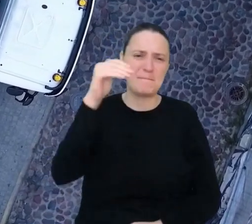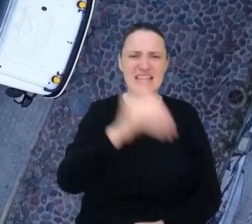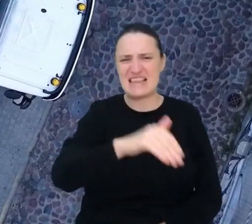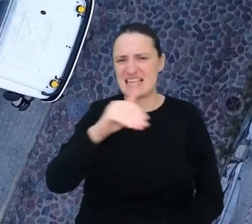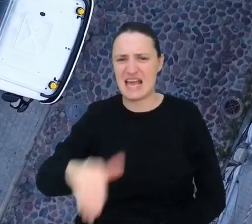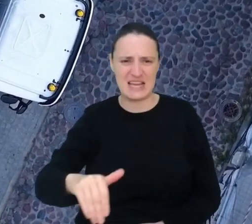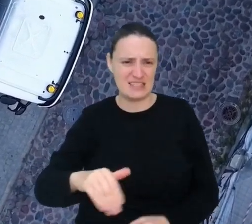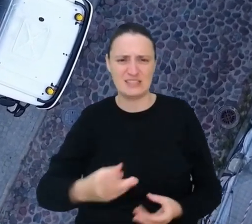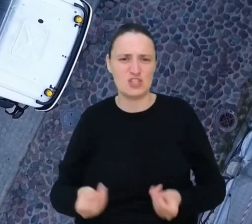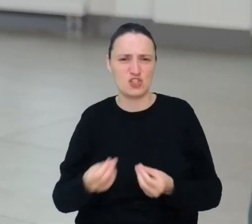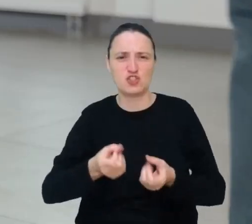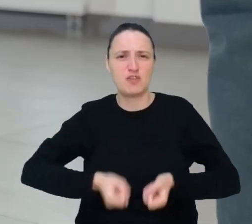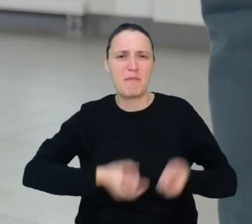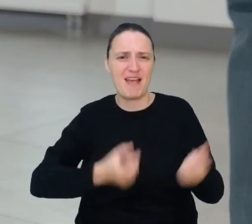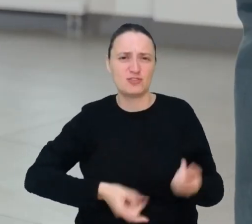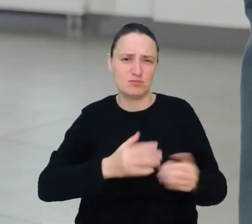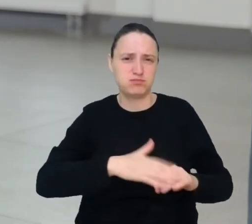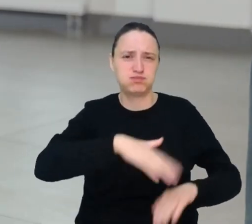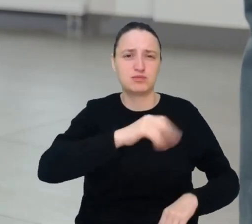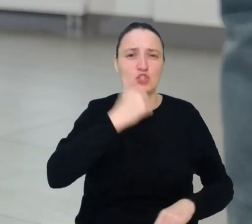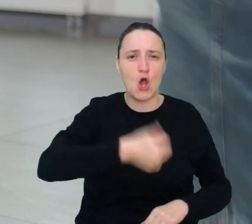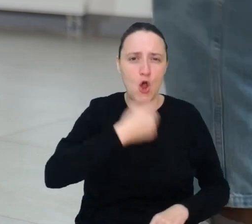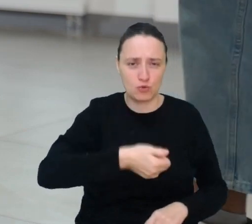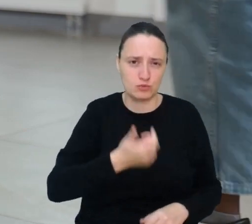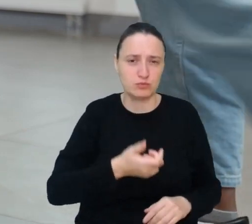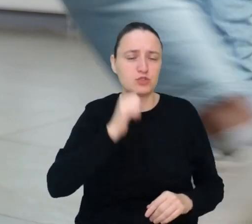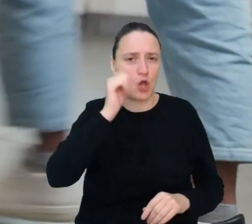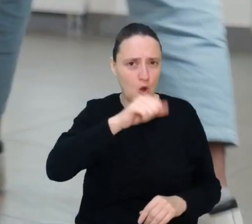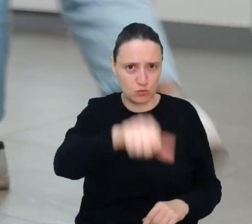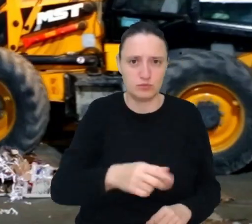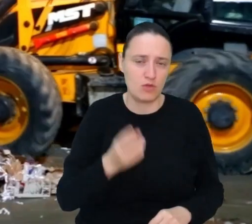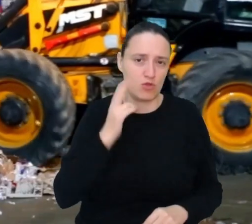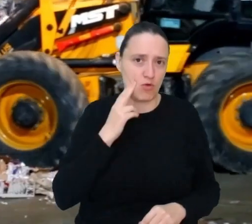a w 2050 roku być może będziemy ich produkować prawie 2 razy więcej.